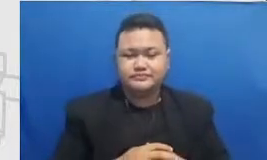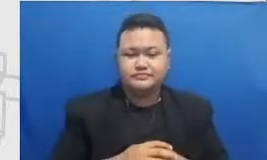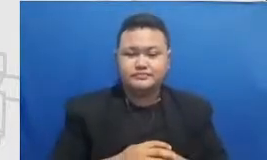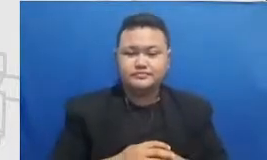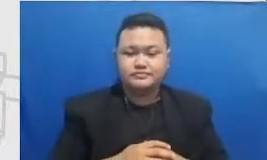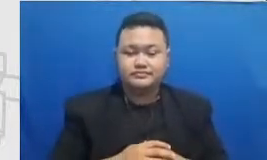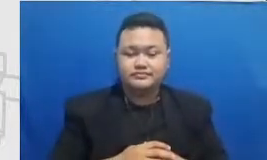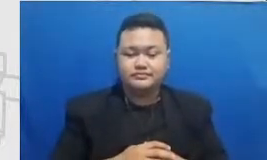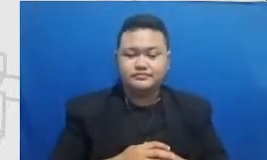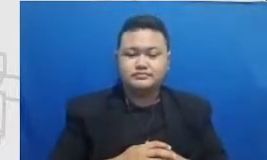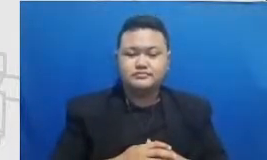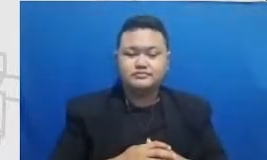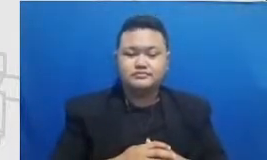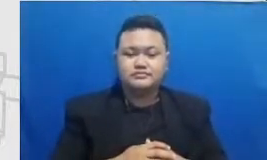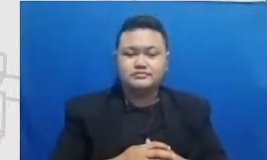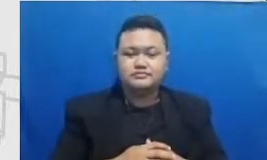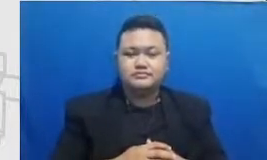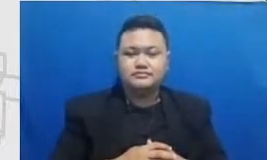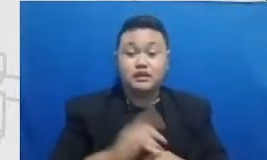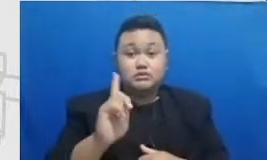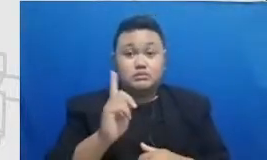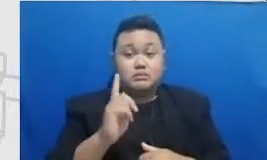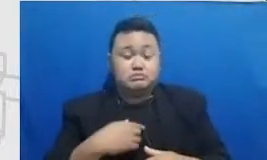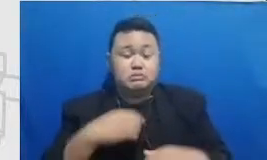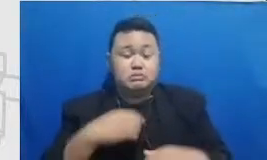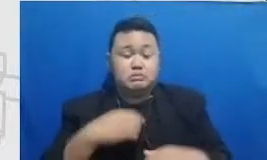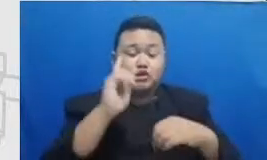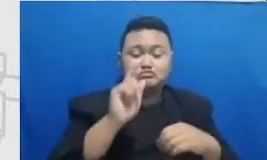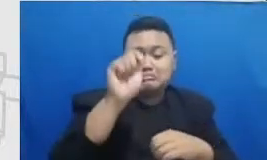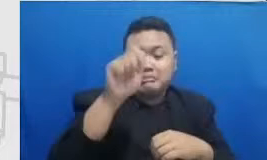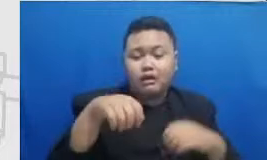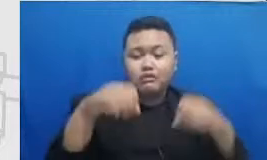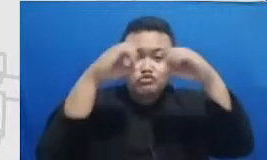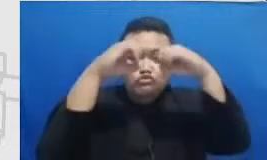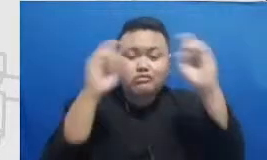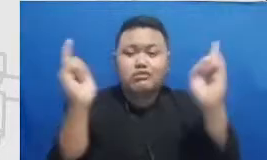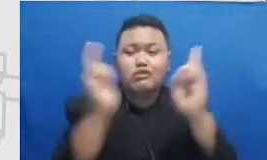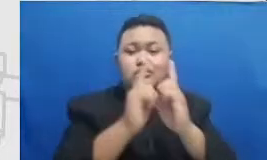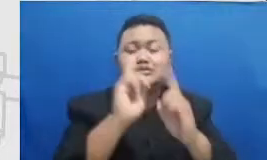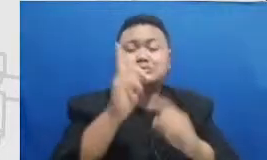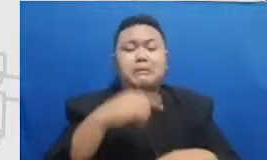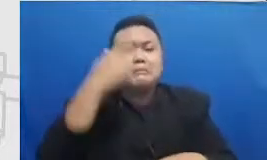karena harus pembelajaran jarak jauh Hai semua tanggal-tanggal itu perlu Diingat dan dirayakan